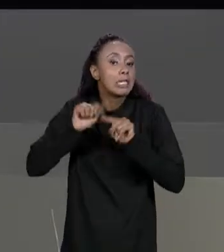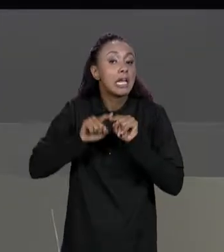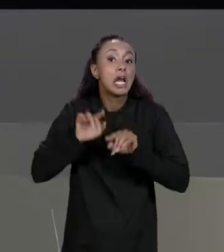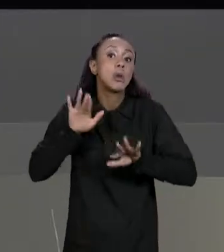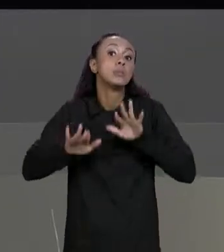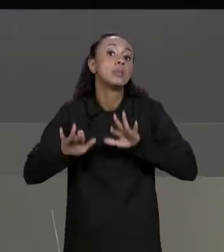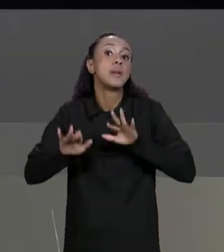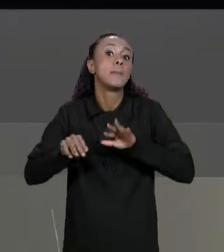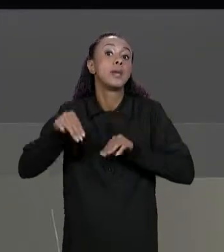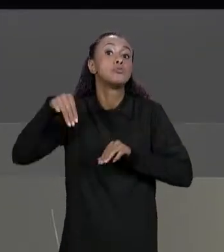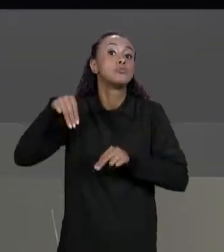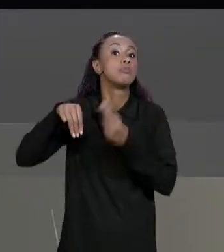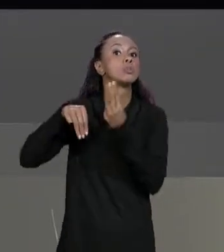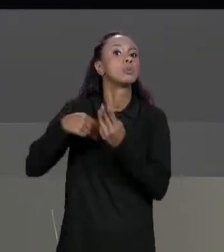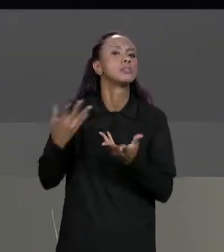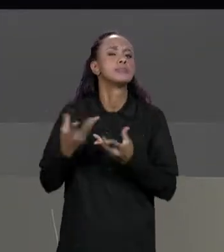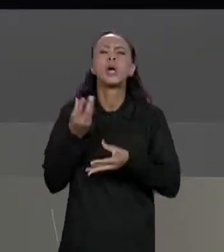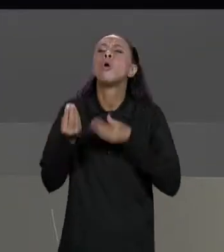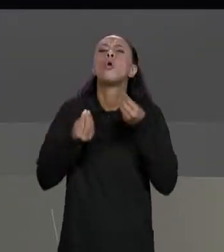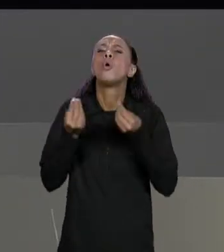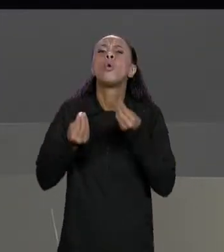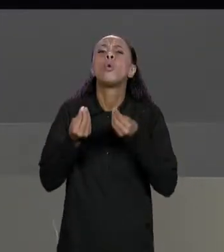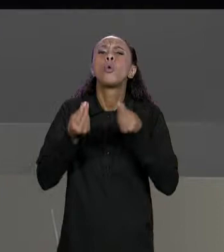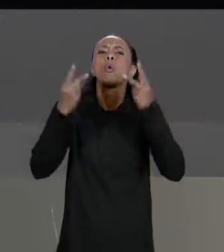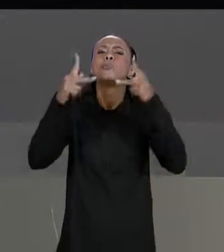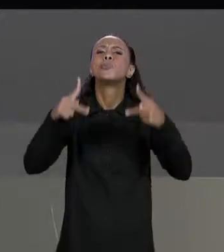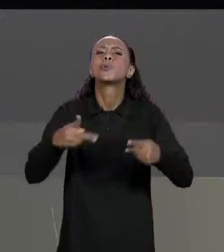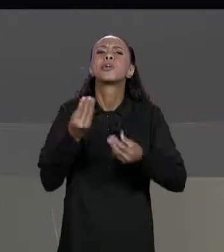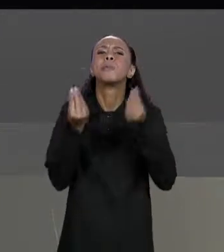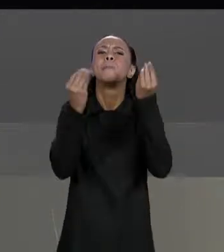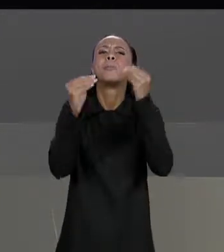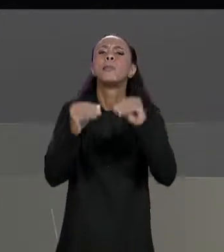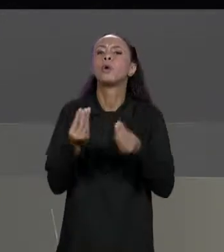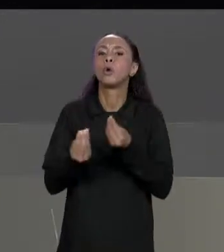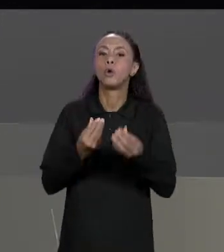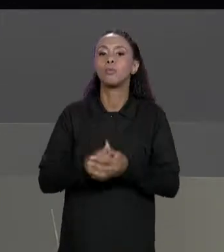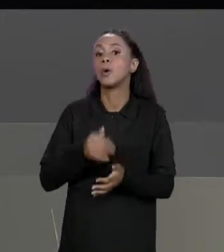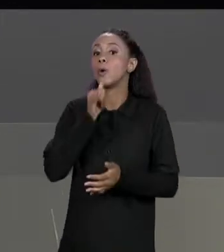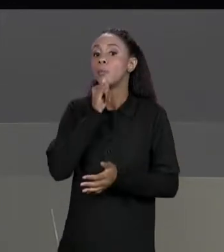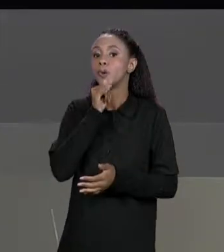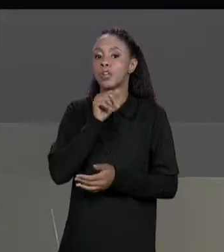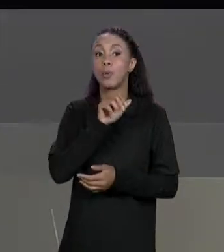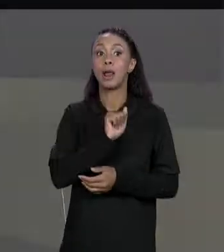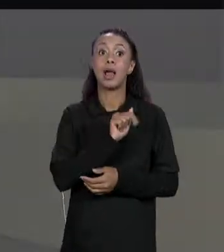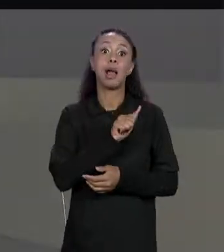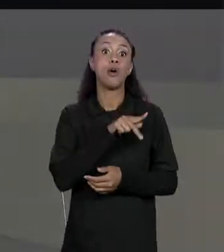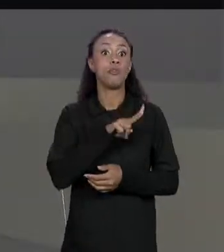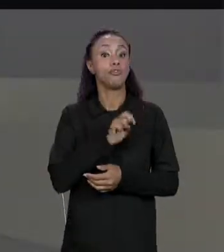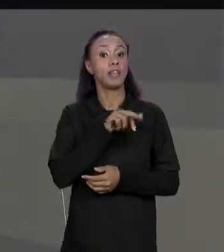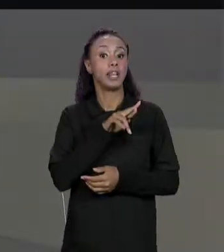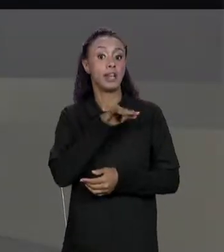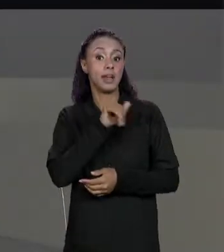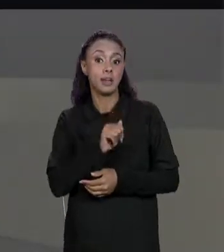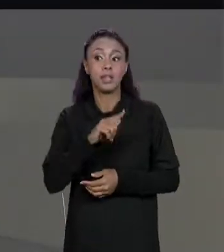GENTE ARMAZENA ISSO NO NOSSO PROGRAMA? POR EXEMPLO, ALVENARIA TEM 20% DE DESCONTO ACIMA DE 100 METROS QUADRADOS,